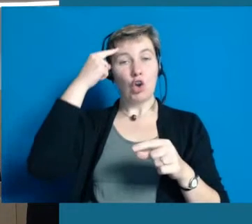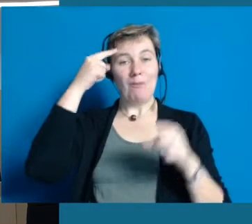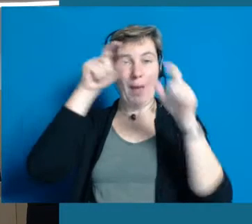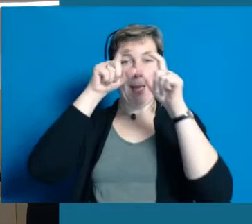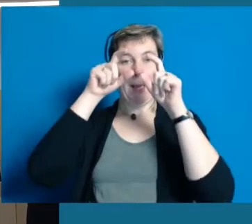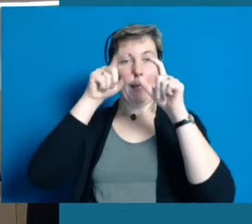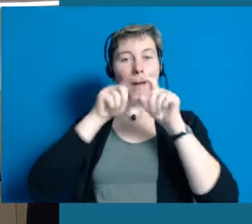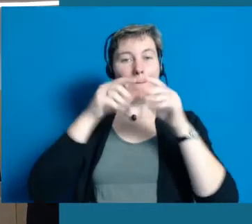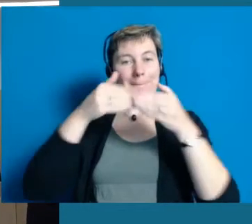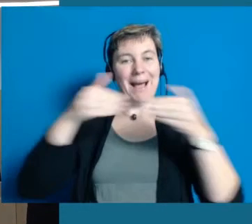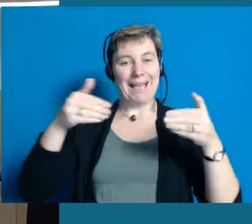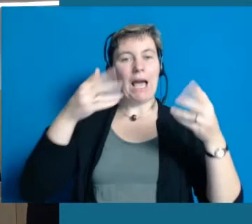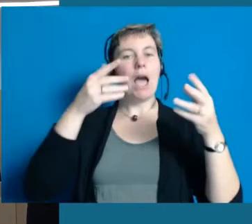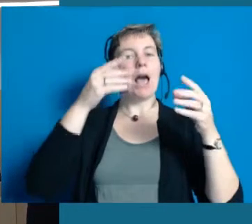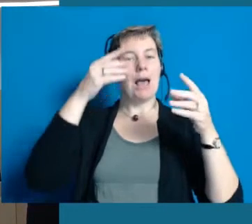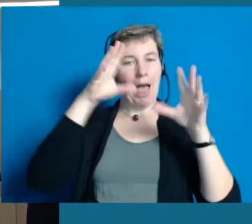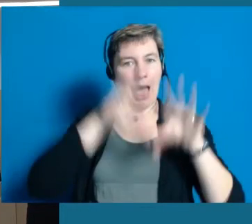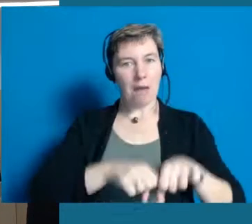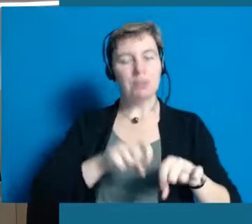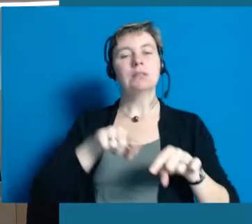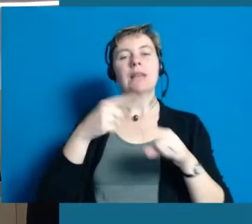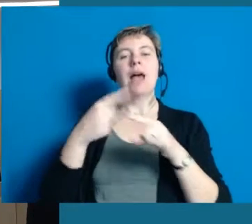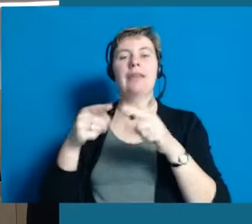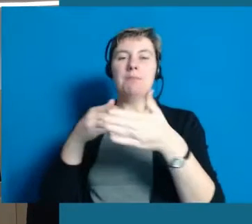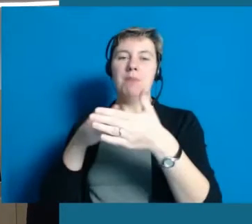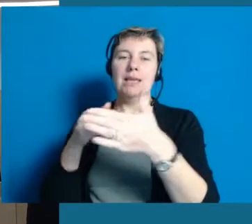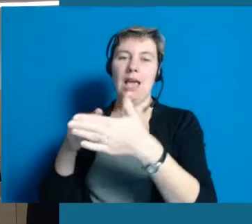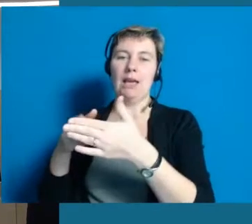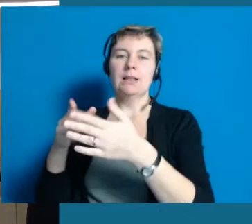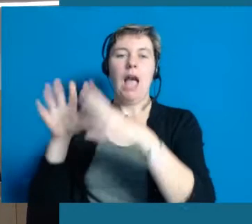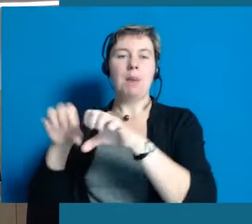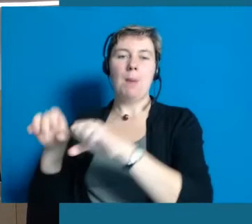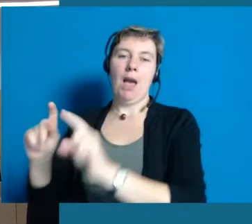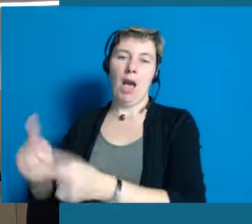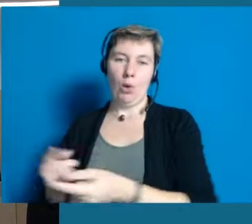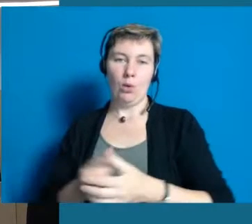oder überhaupt nicht mehr entstehen.